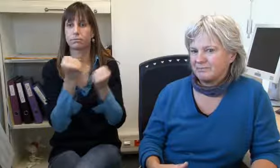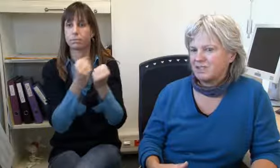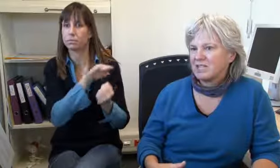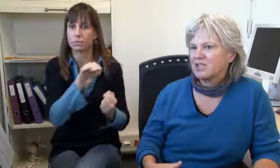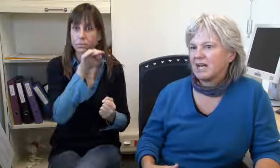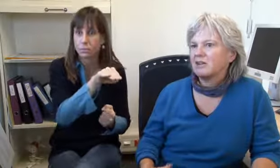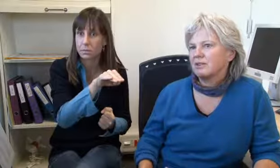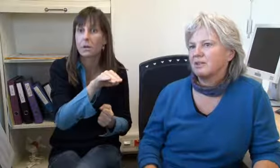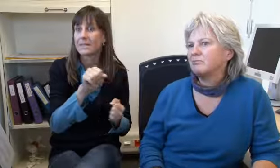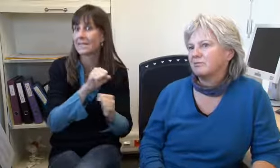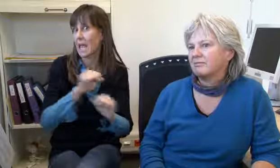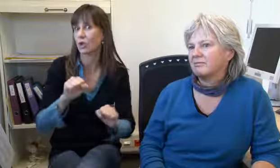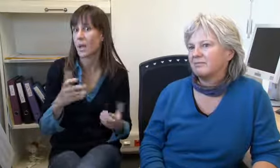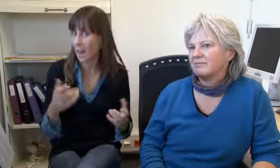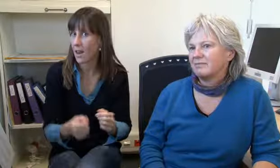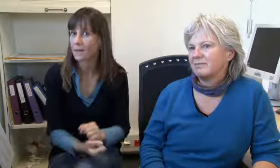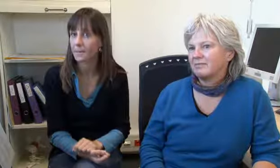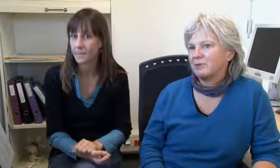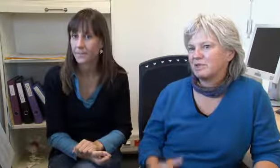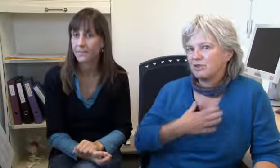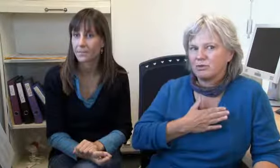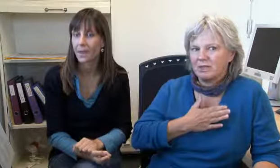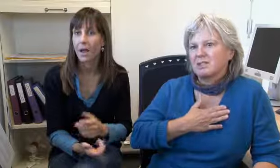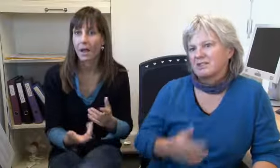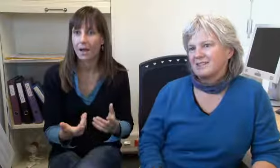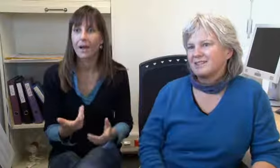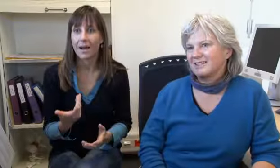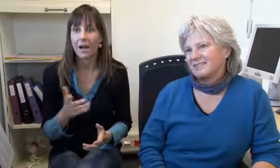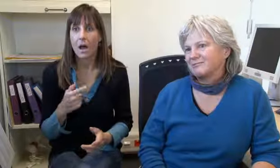die sind dann gleich dorthin und alles ging sehr schnell.